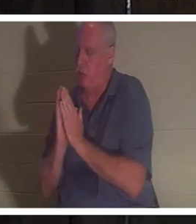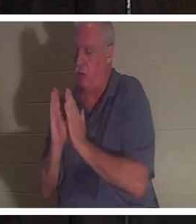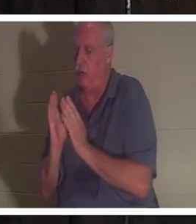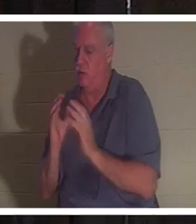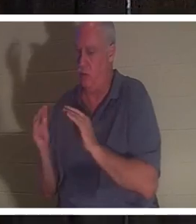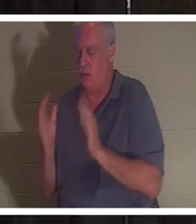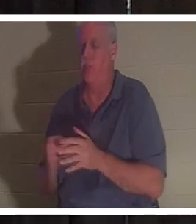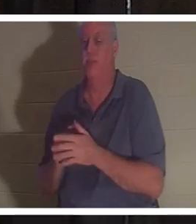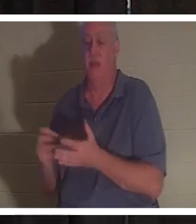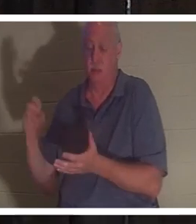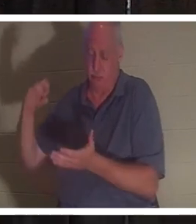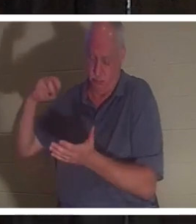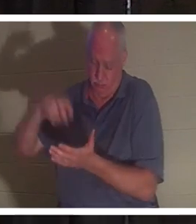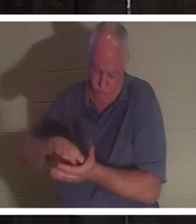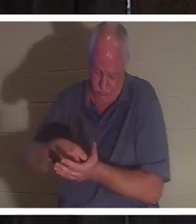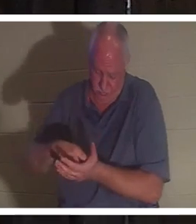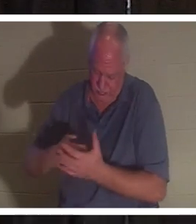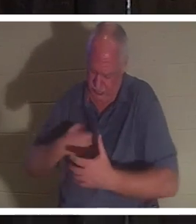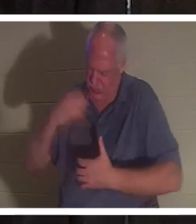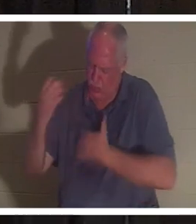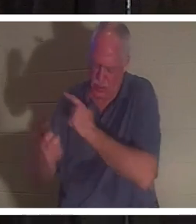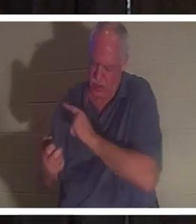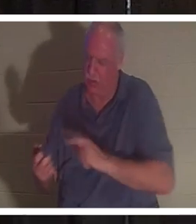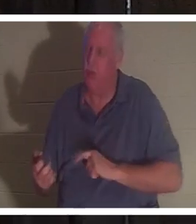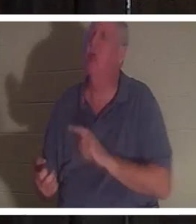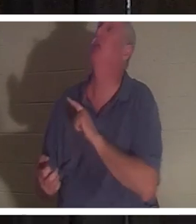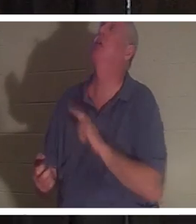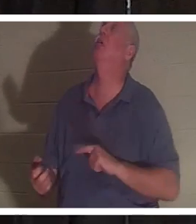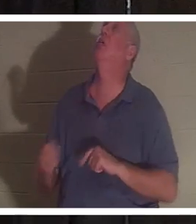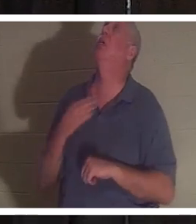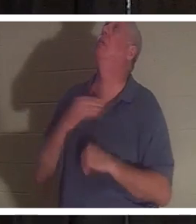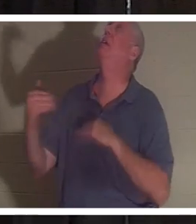来向主呼求。他说：“主啊，请把她送回来，我离不开她